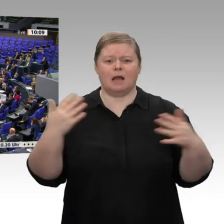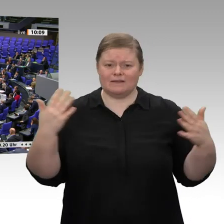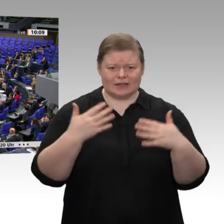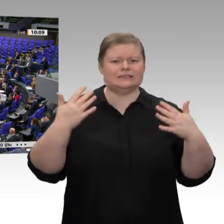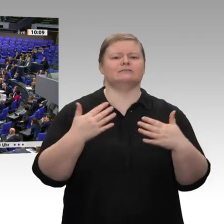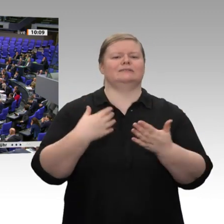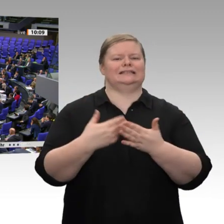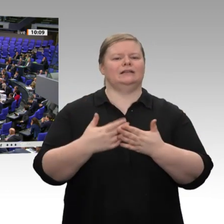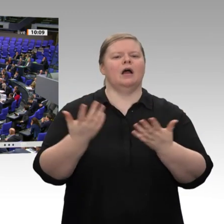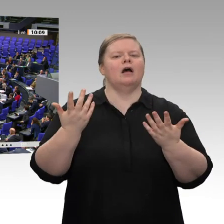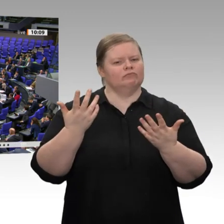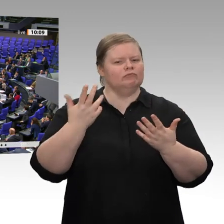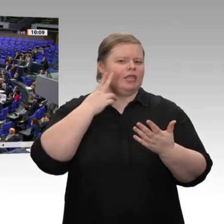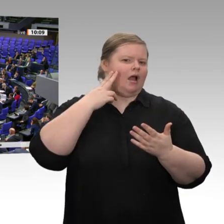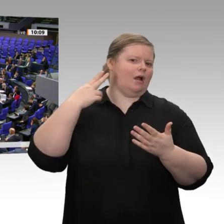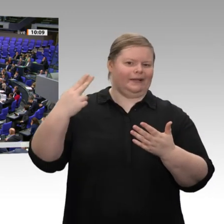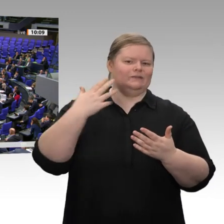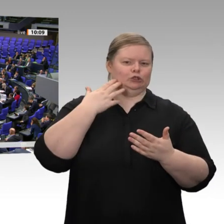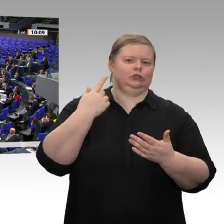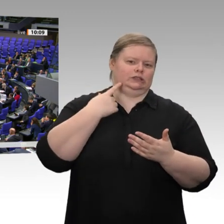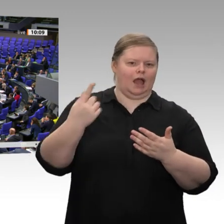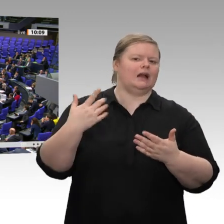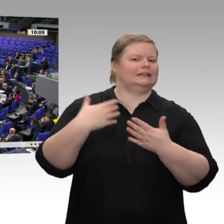der Parlamentarische Geschäftsführer Carsten Schneider - Sie als Problembären